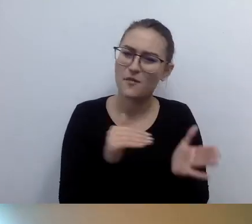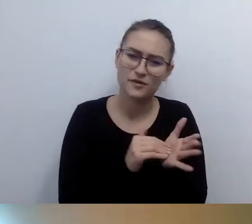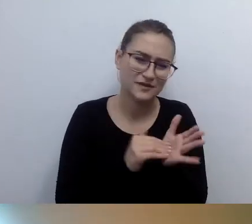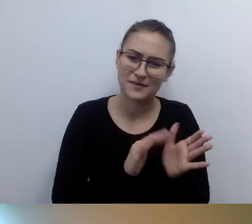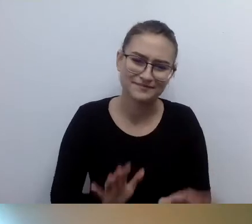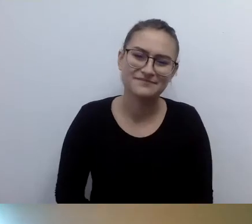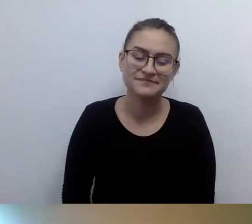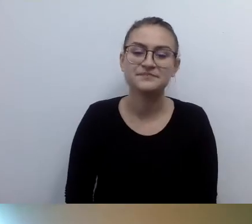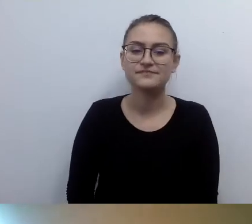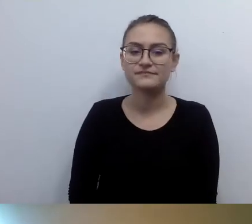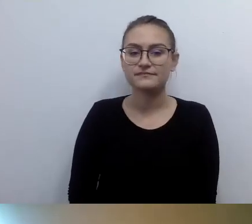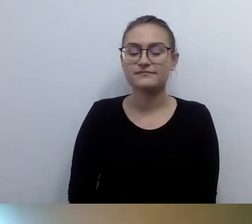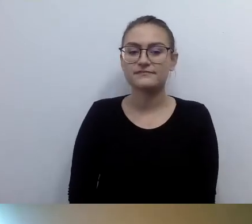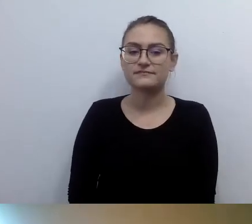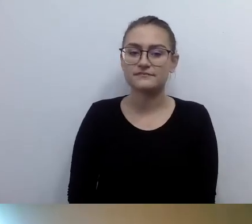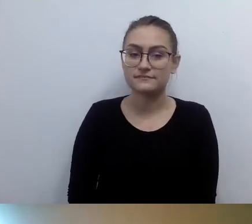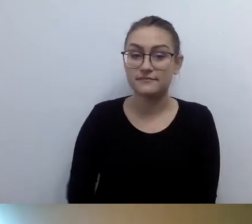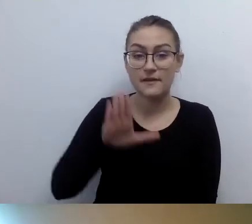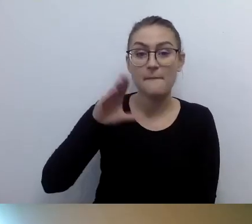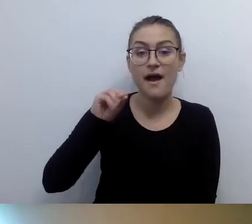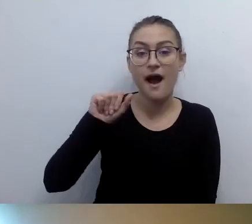MAŁGORZATA: Beata dopytuje, jeśli budynki są małe,